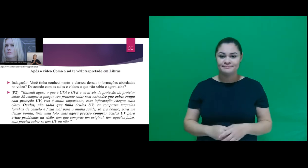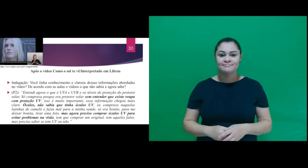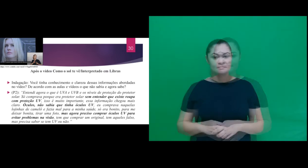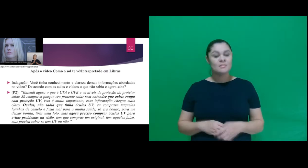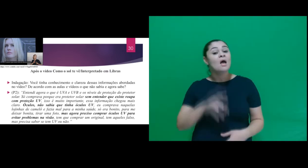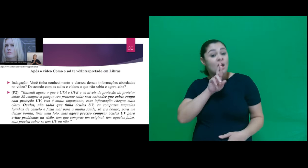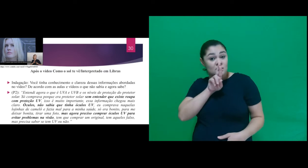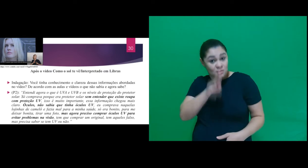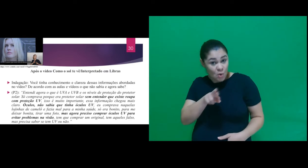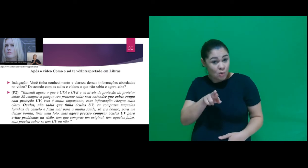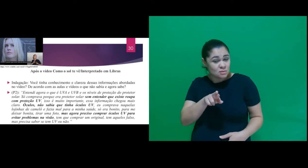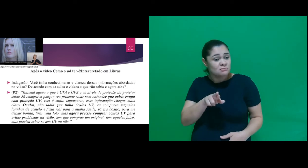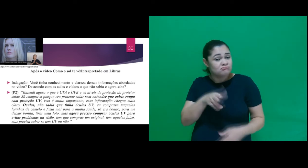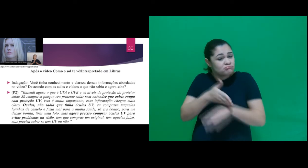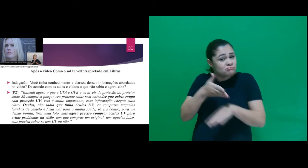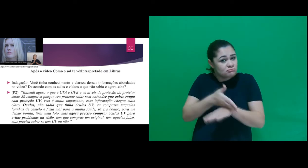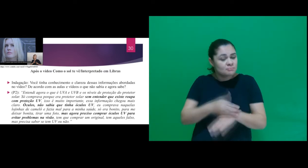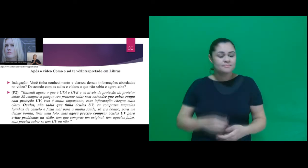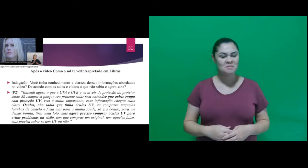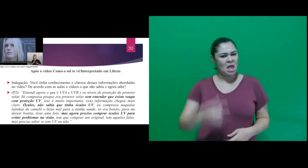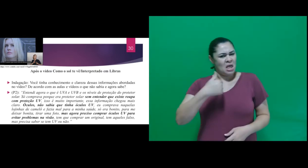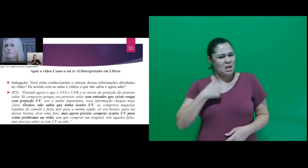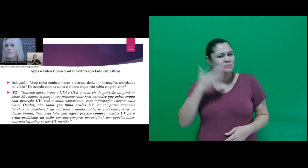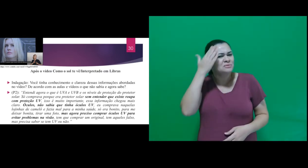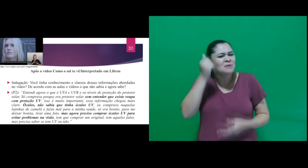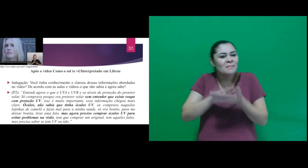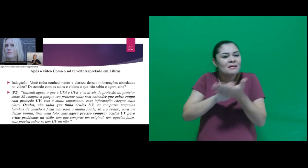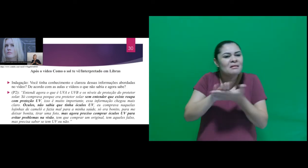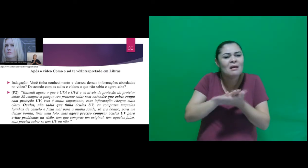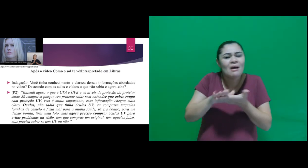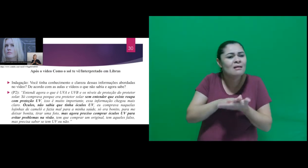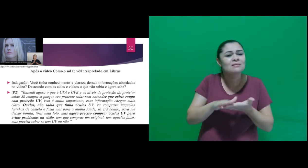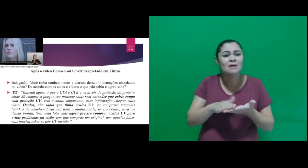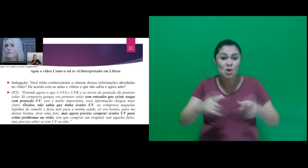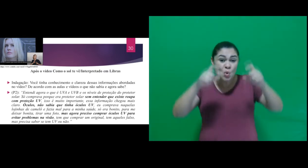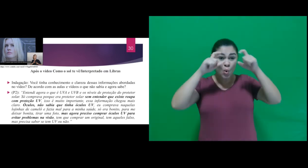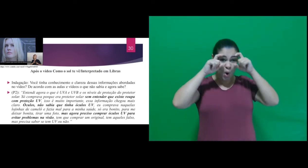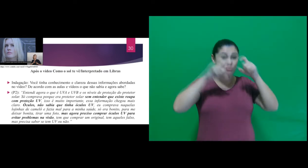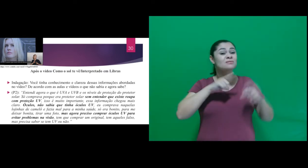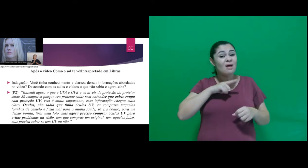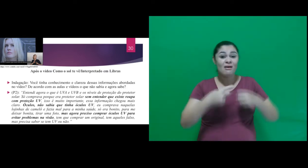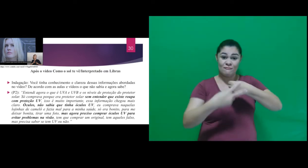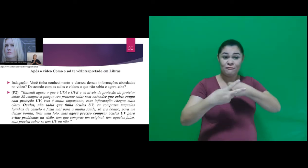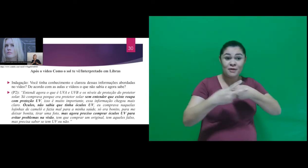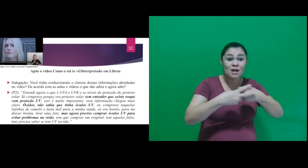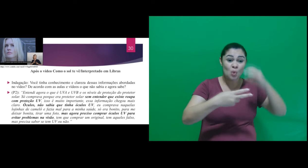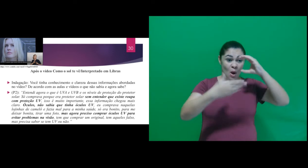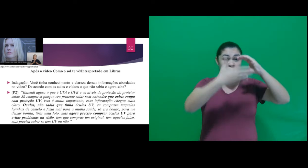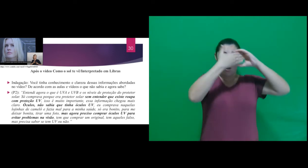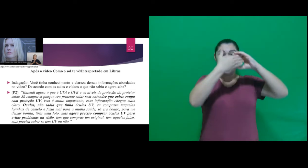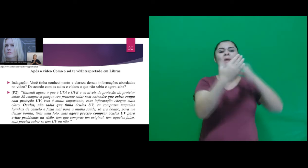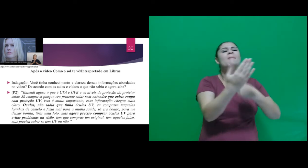participante: “Não tinha o conhecimento de que as lentes dos óculos protegiam contra radiação